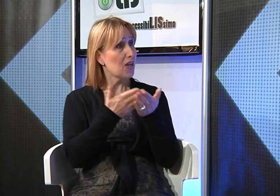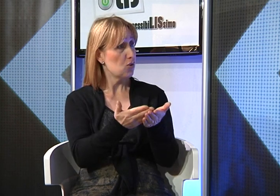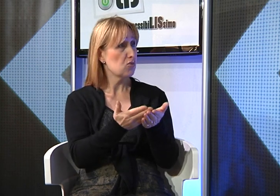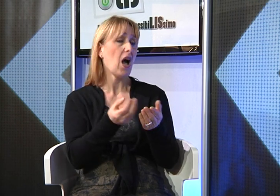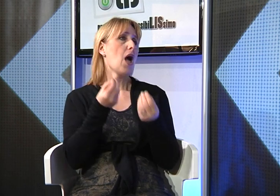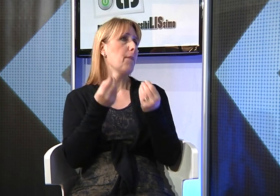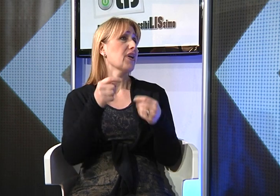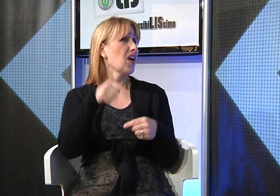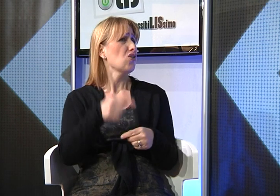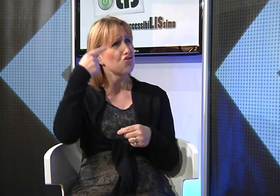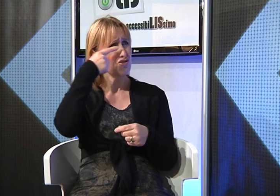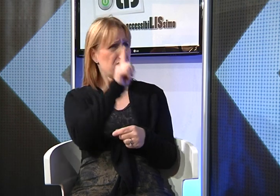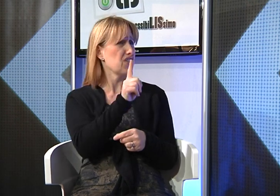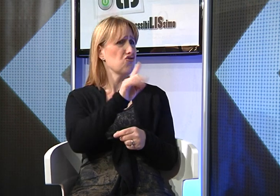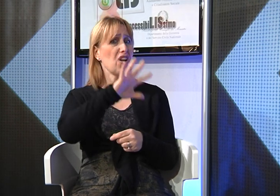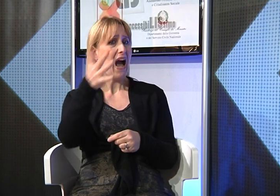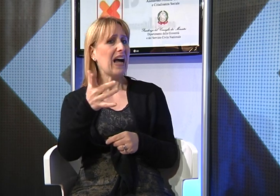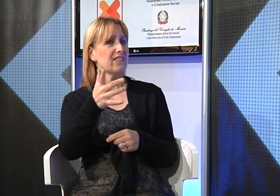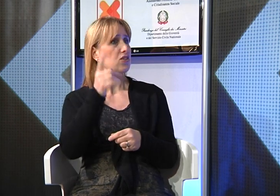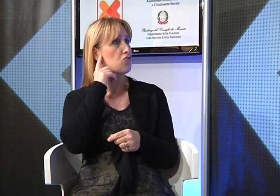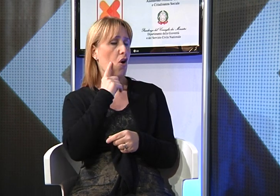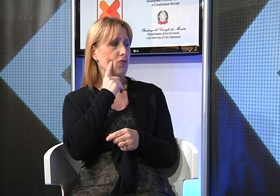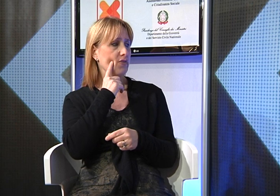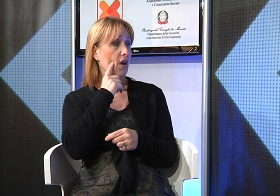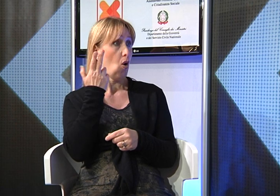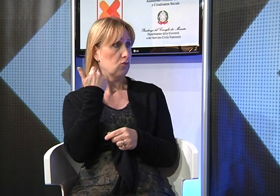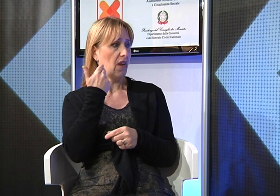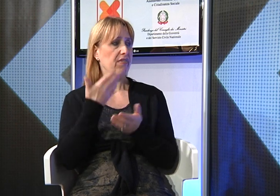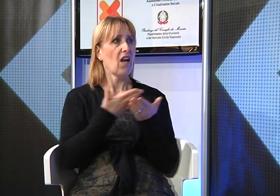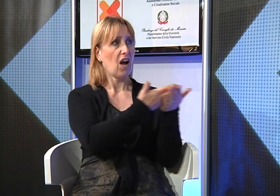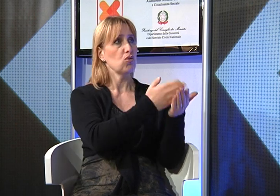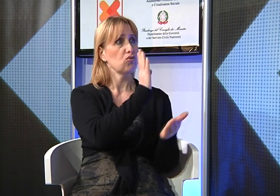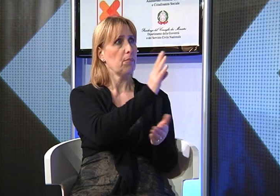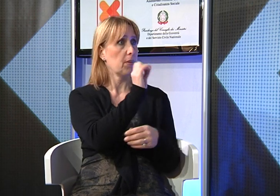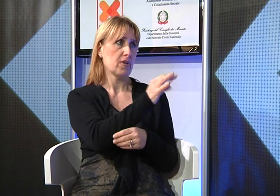non sempre gli udenti sono disposti ad aiutare i sordi a comprendere le Sacre Scritture,